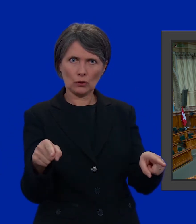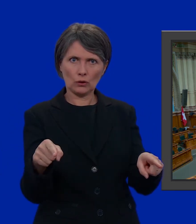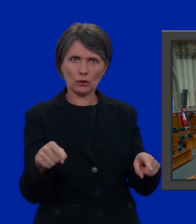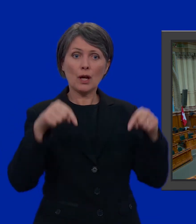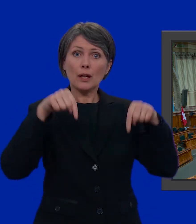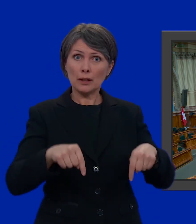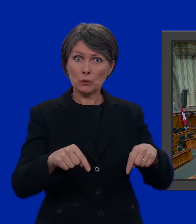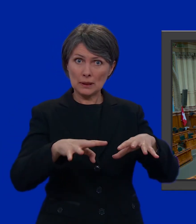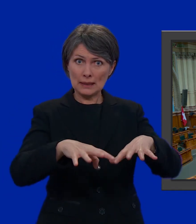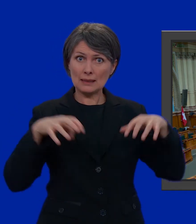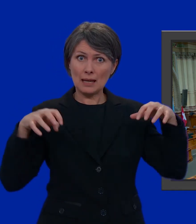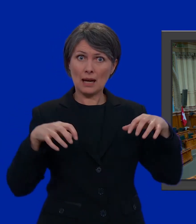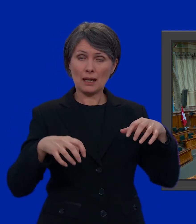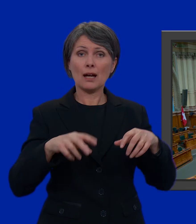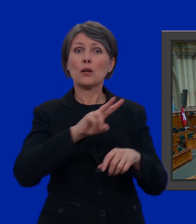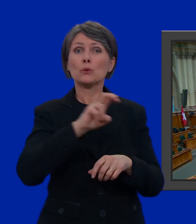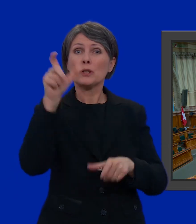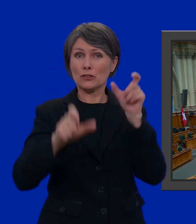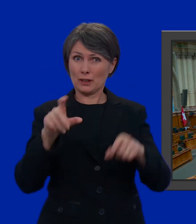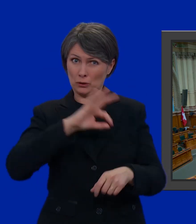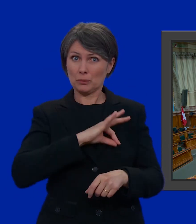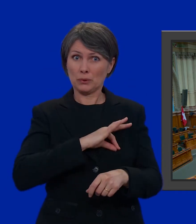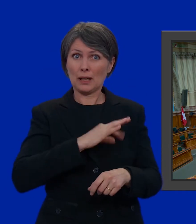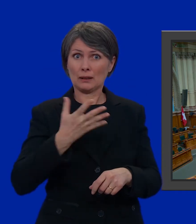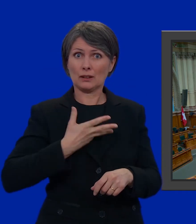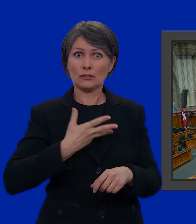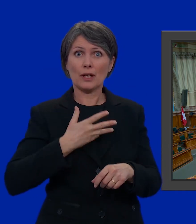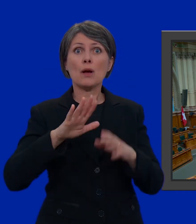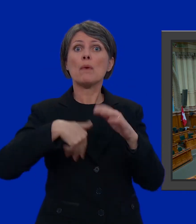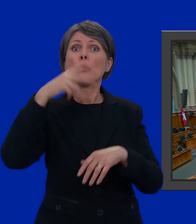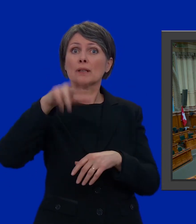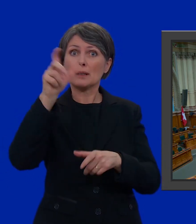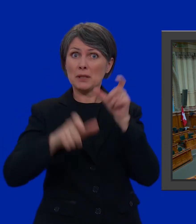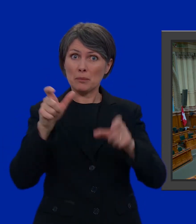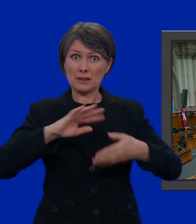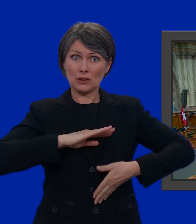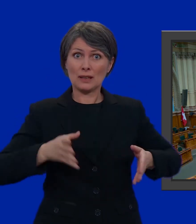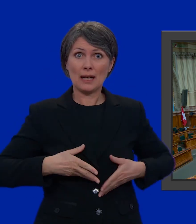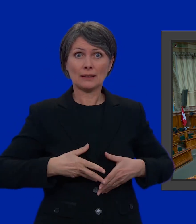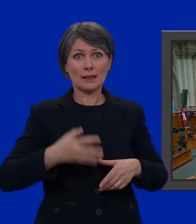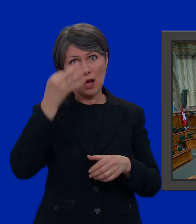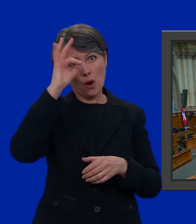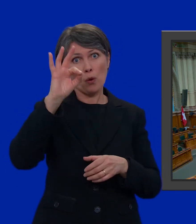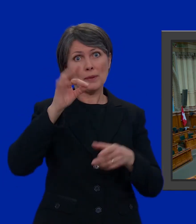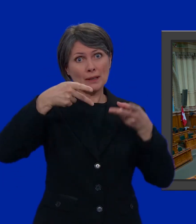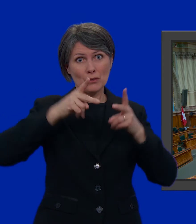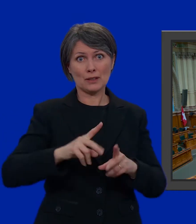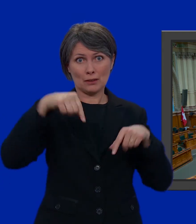In questa sala hanno posto 200 deputati ma sono più di 3000 le persone che si candidano per un seggio al Consiglio nazionale.